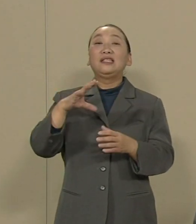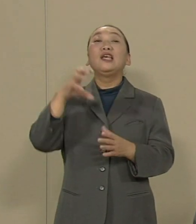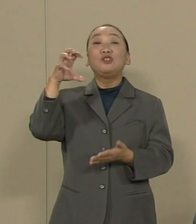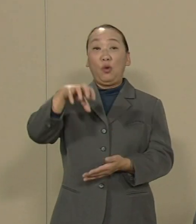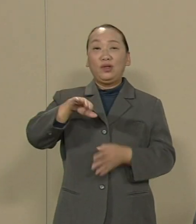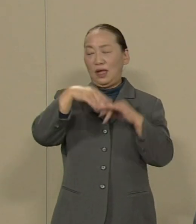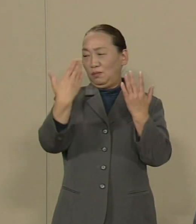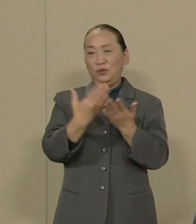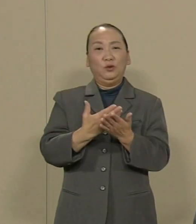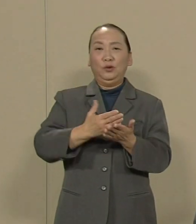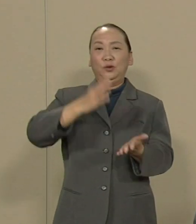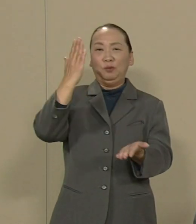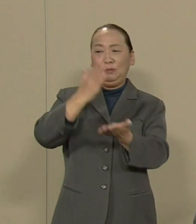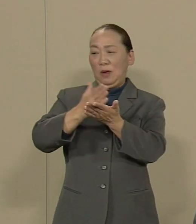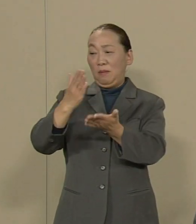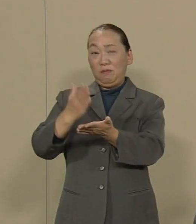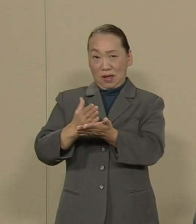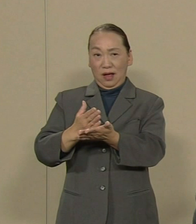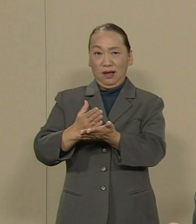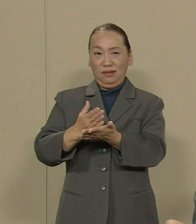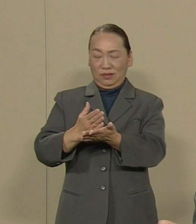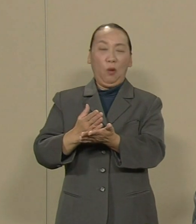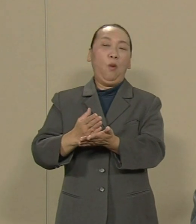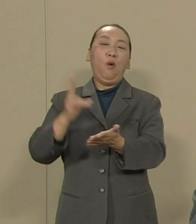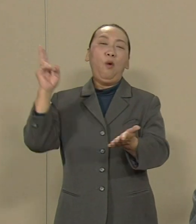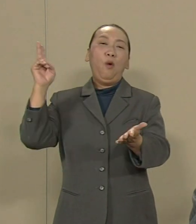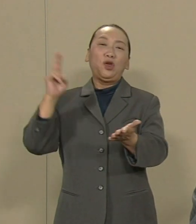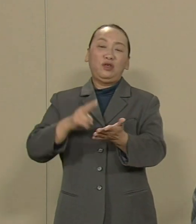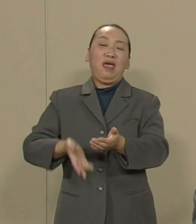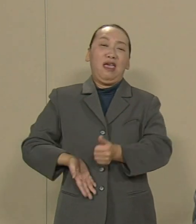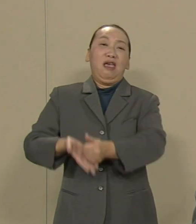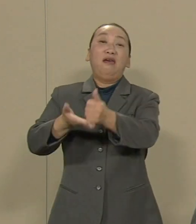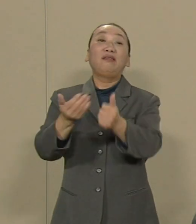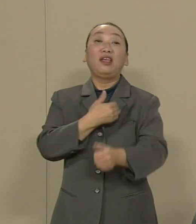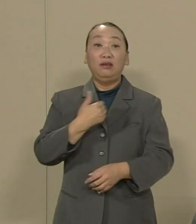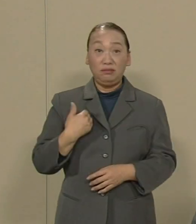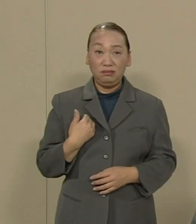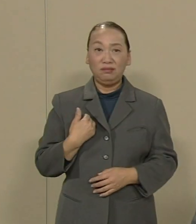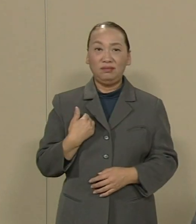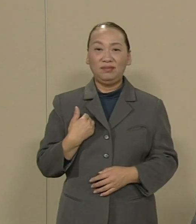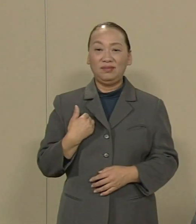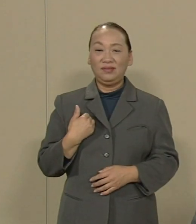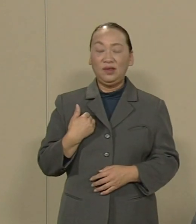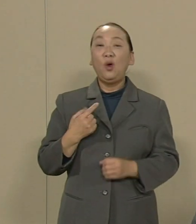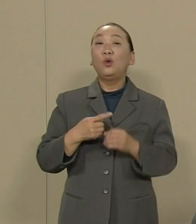今年7月の柏崎刈羽の再稼働など とんでもないことです